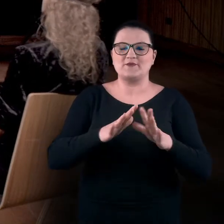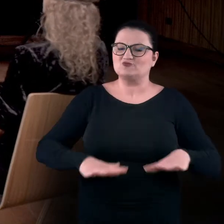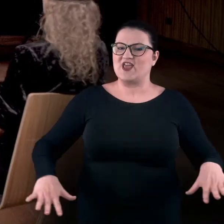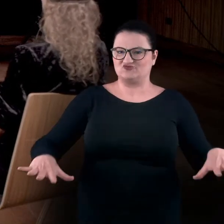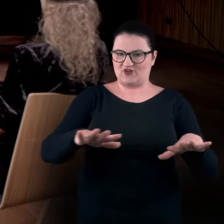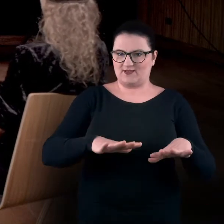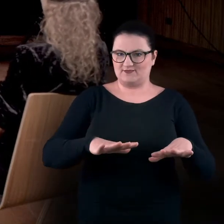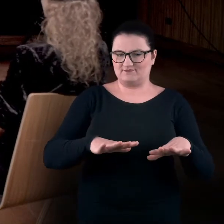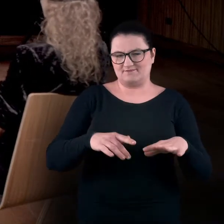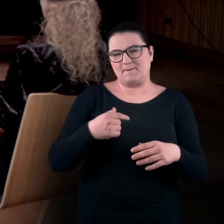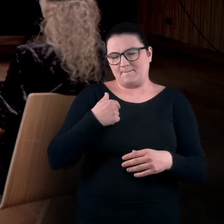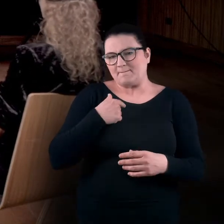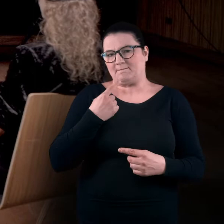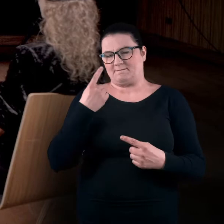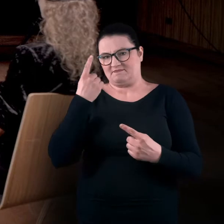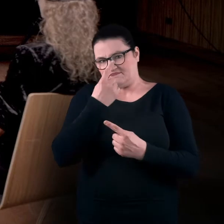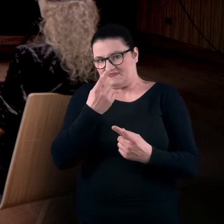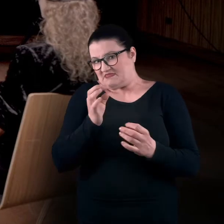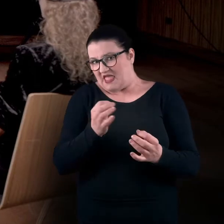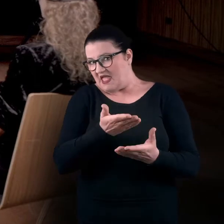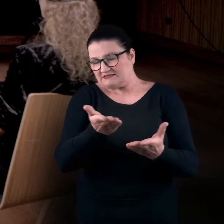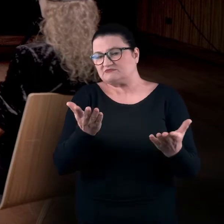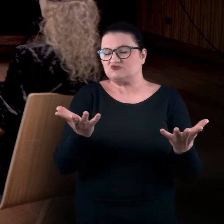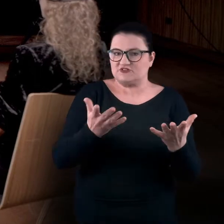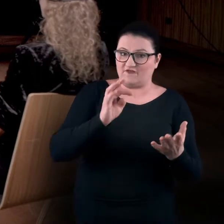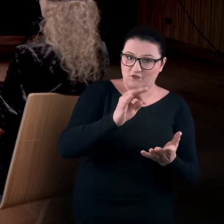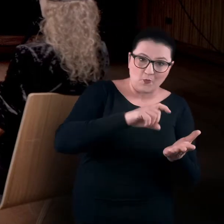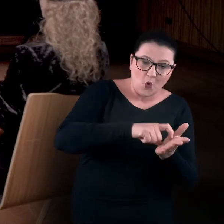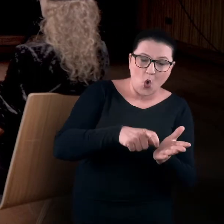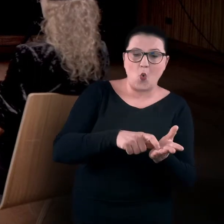Zakładamy, że znajdujecie się teraz w swoim pokoju lub w salonie,